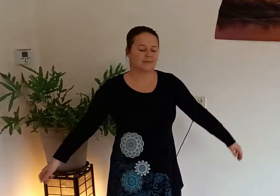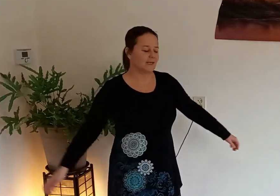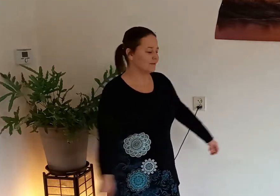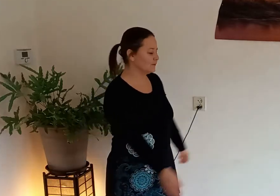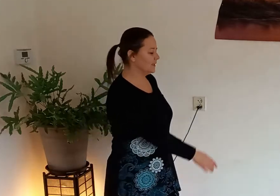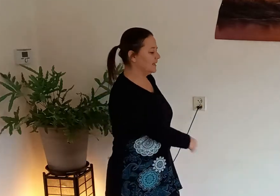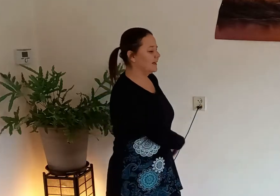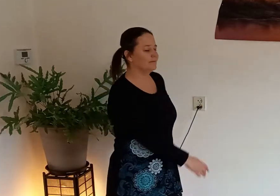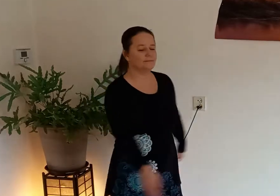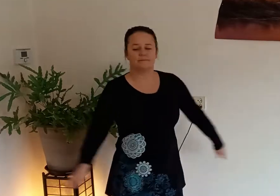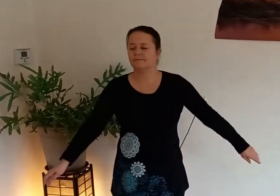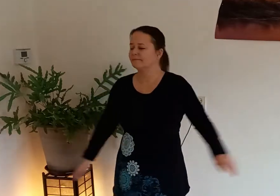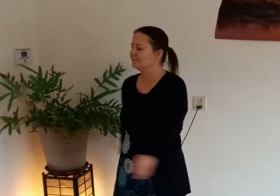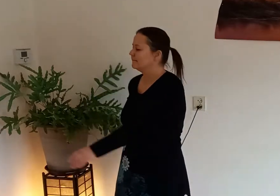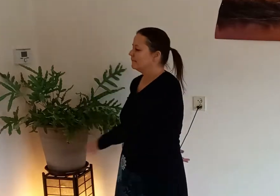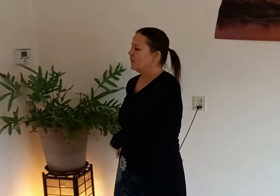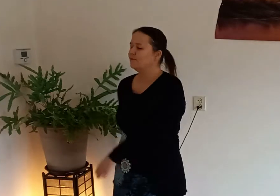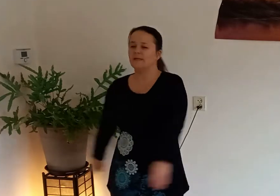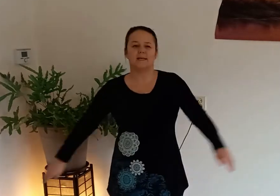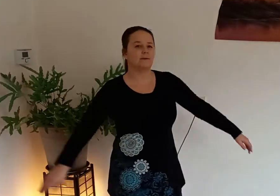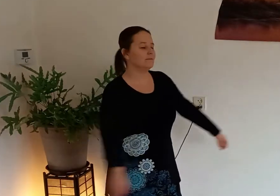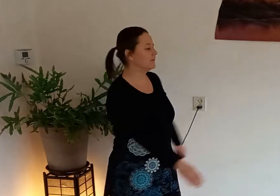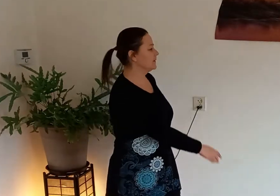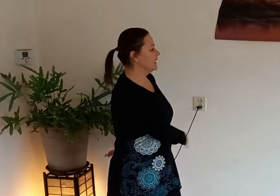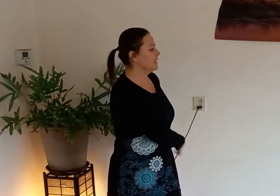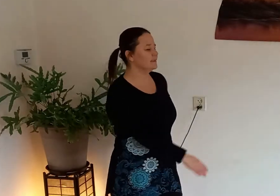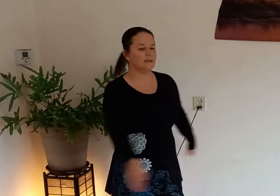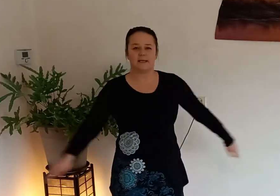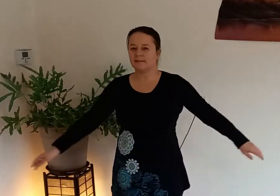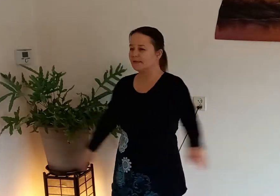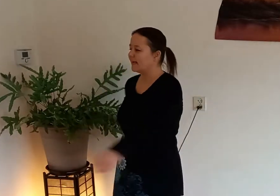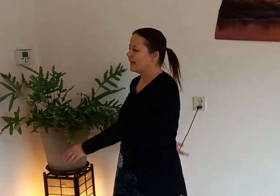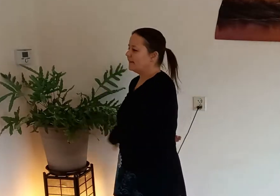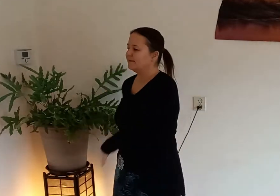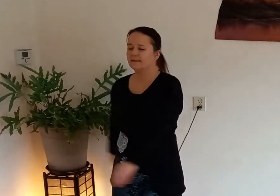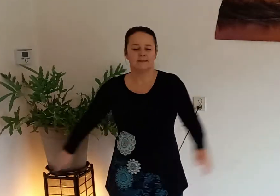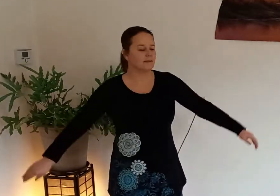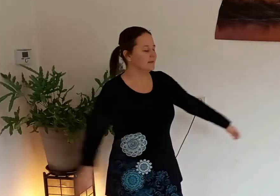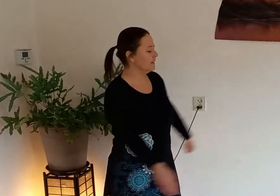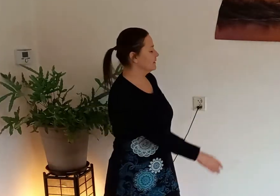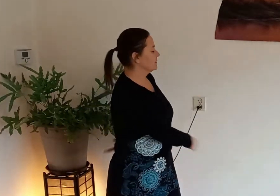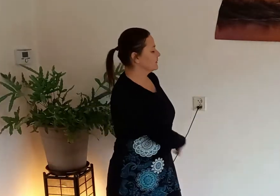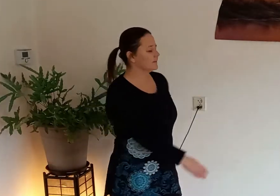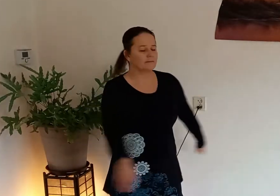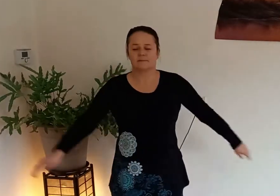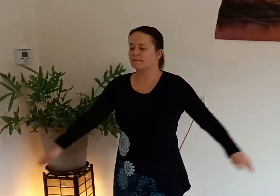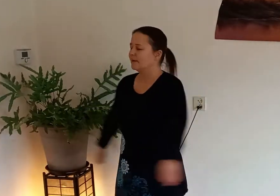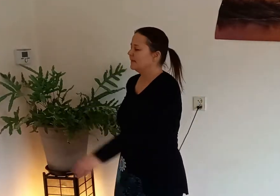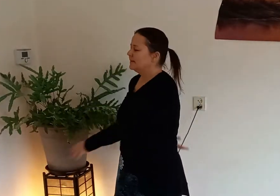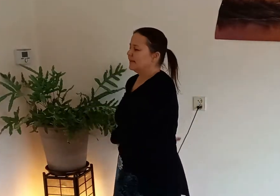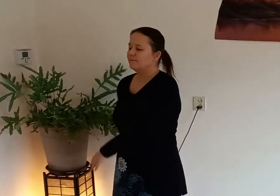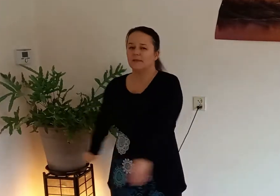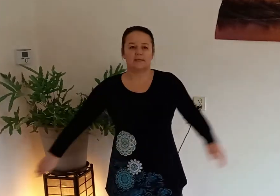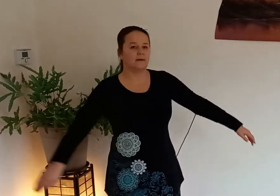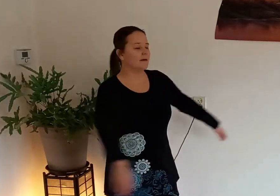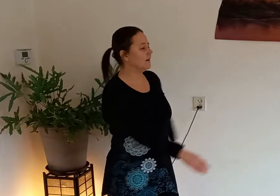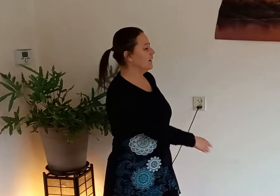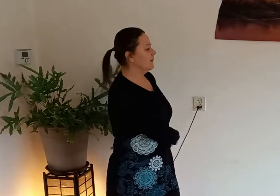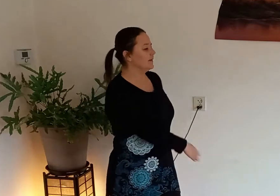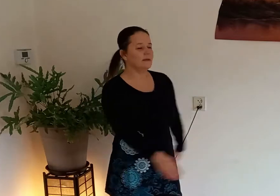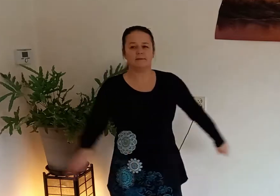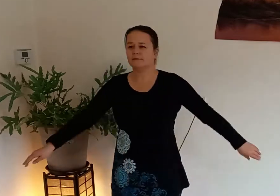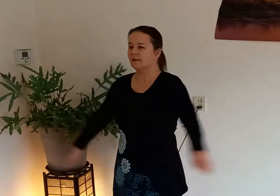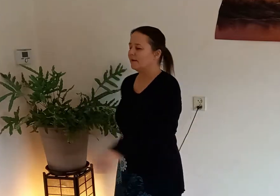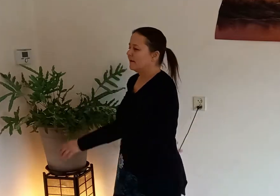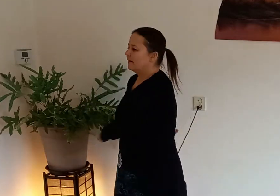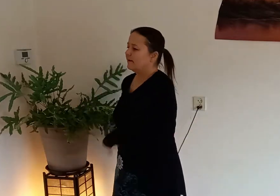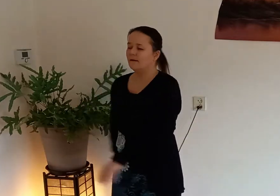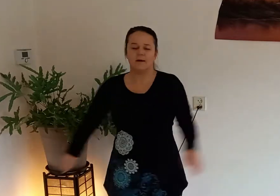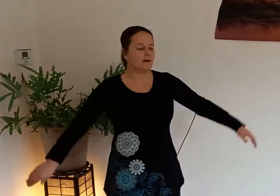gaan we ons bovenlichaam van links naar rechts draaien en tik met je handen de achterkant